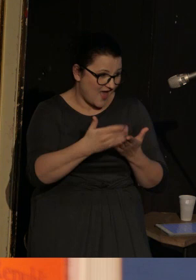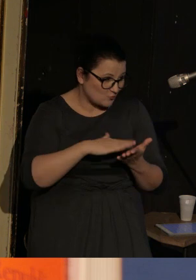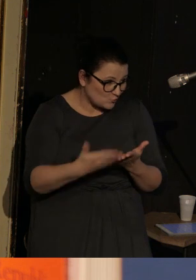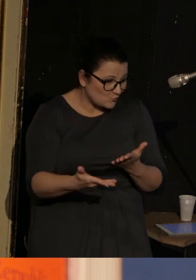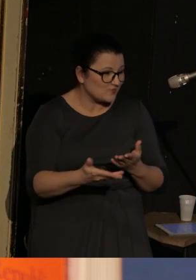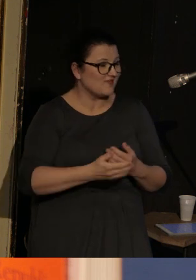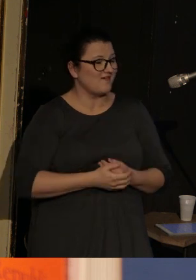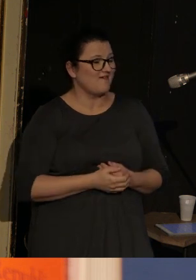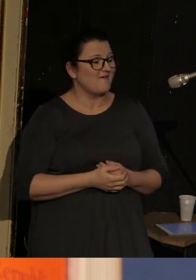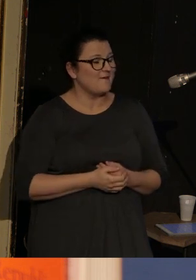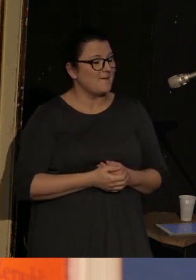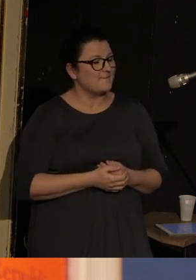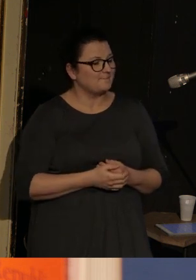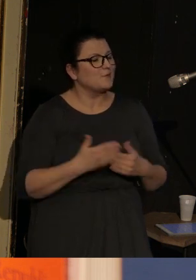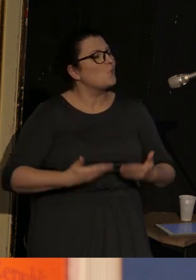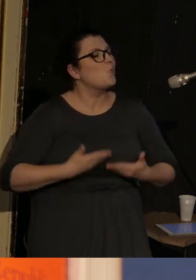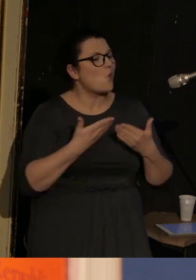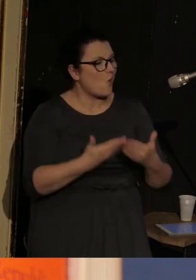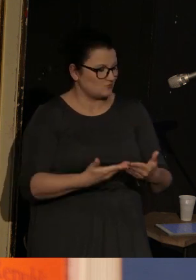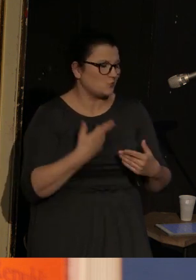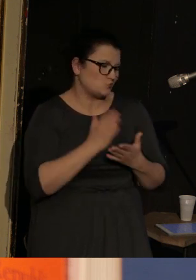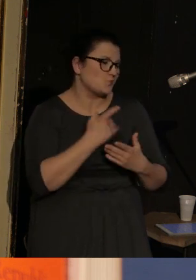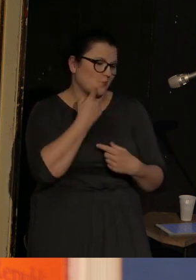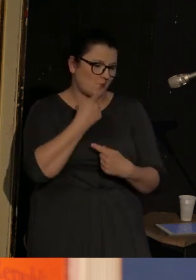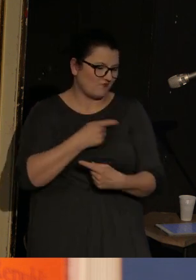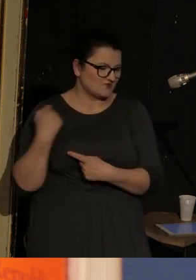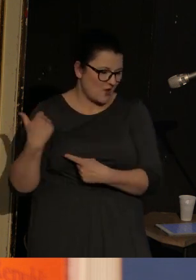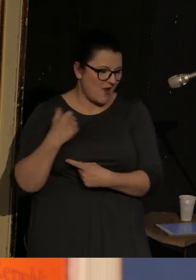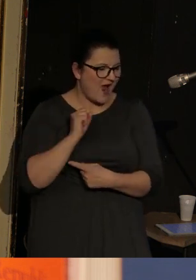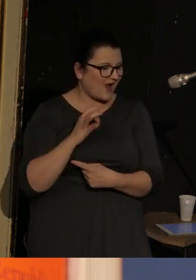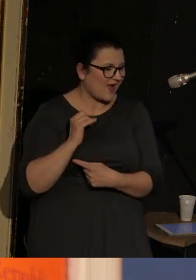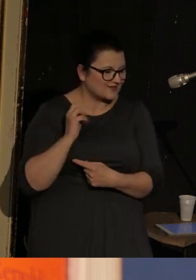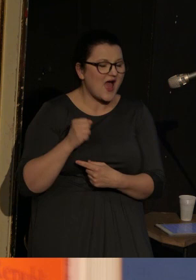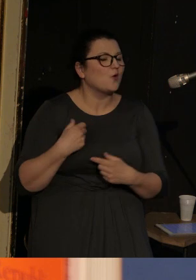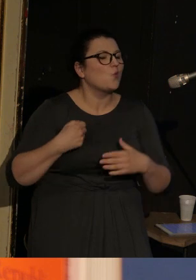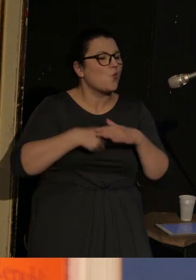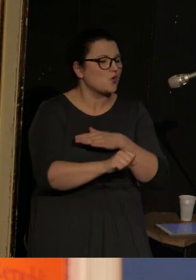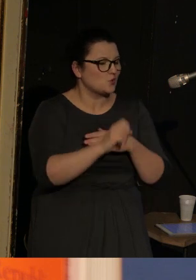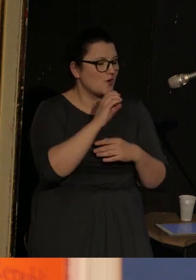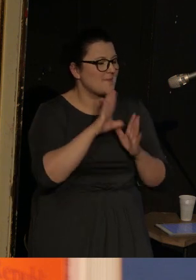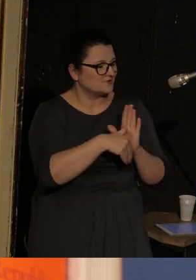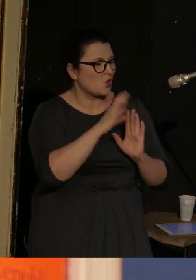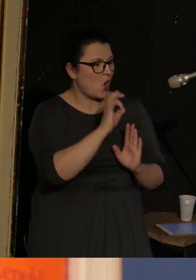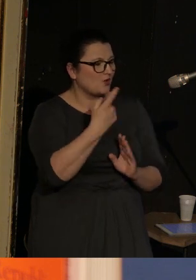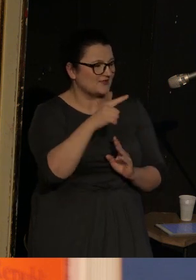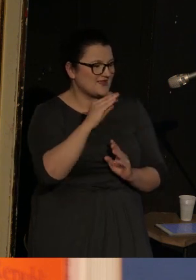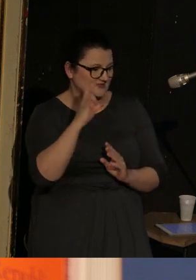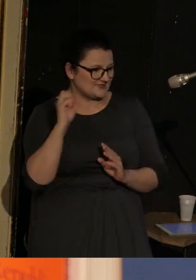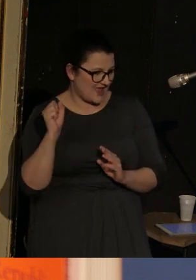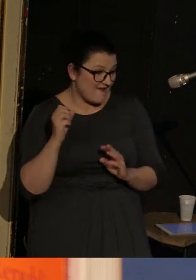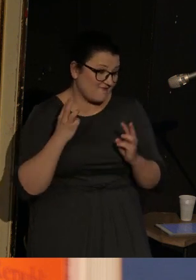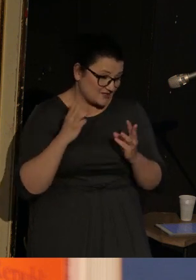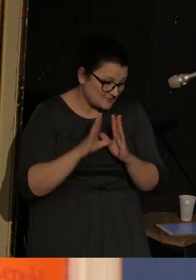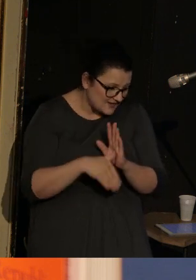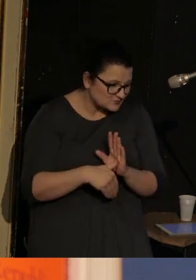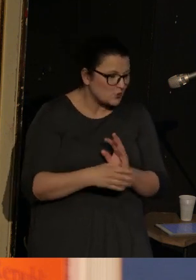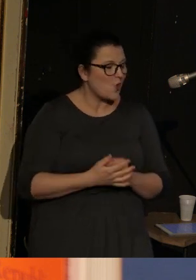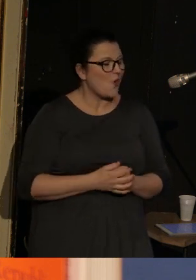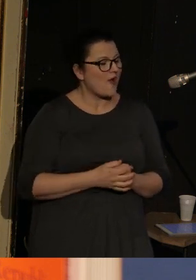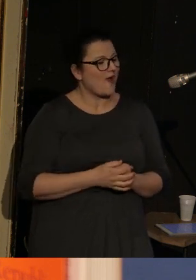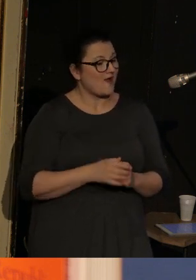Urodził się, jak już wspomniała Agata, w Odessie - to jest oczywiście miasto znaczące i gdyby nie fakt, że szaleje pandemia